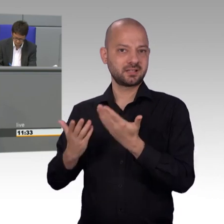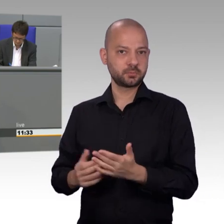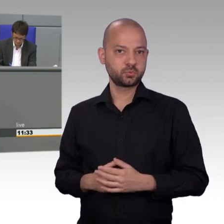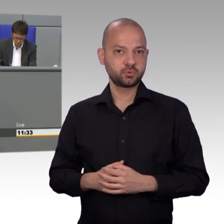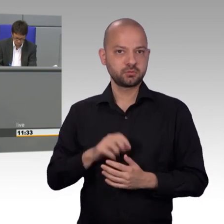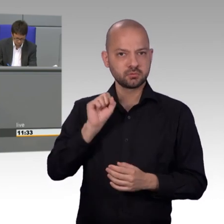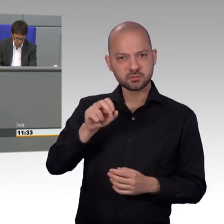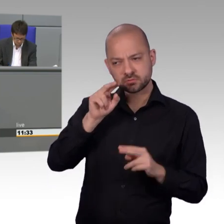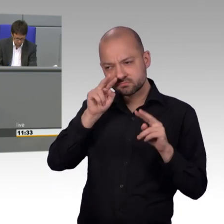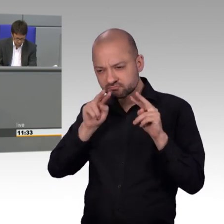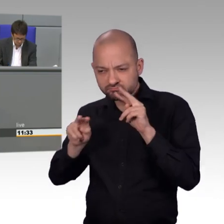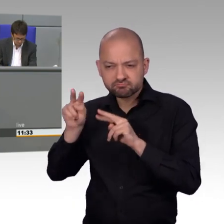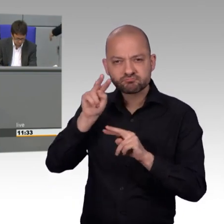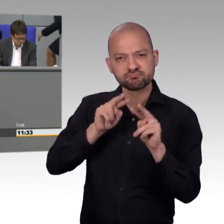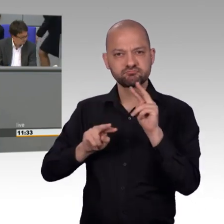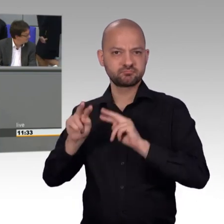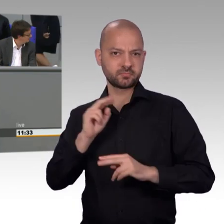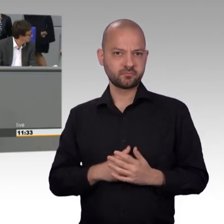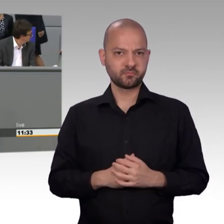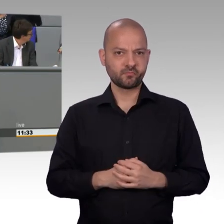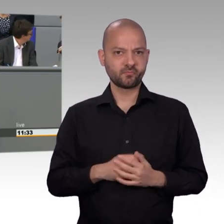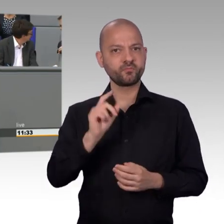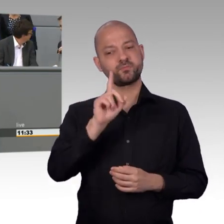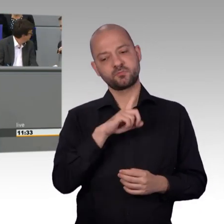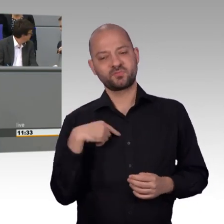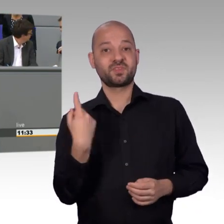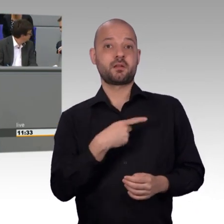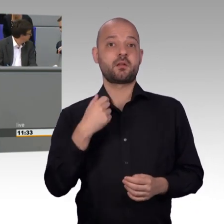im Gegensatz zu privaten Anbietern auch verbindlich geprüft.